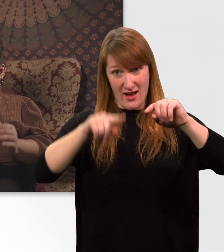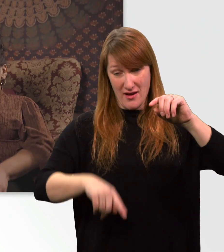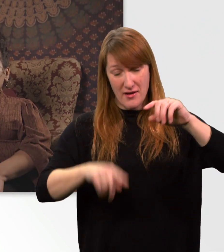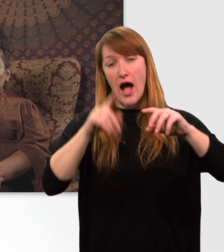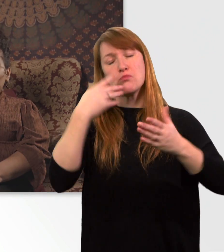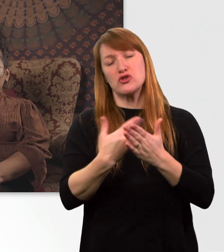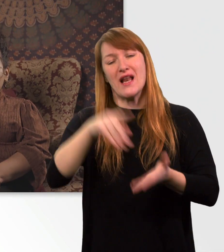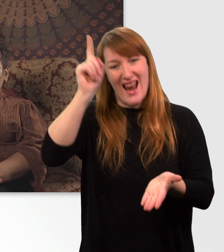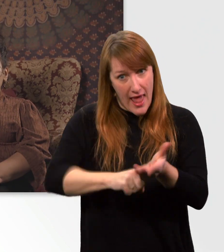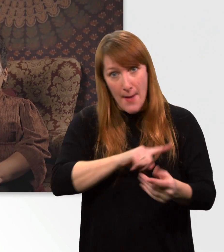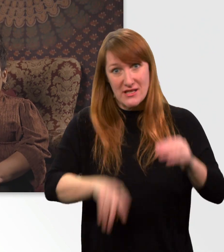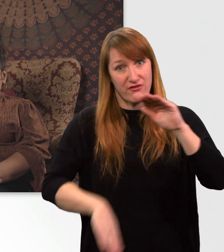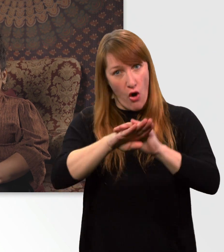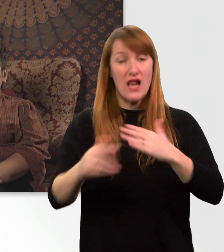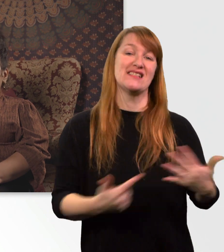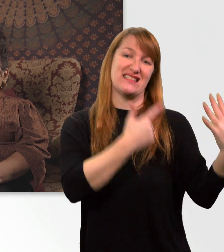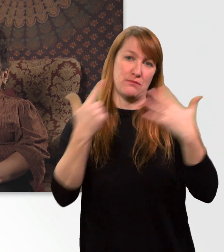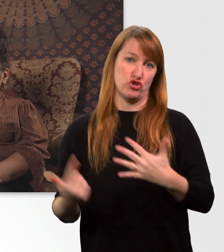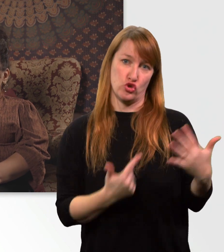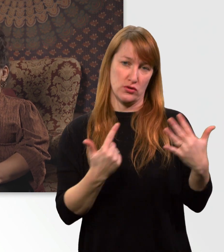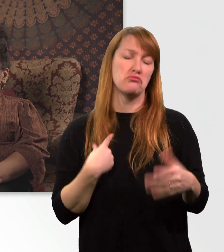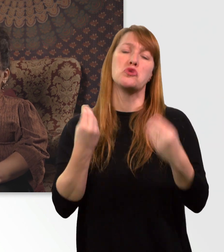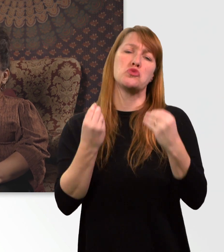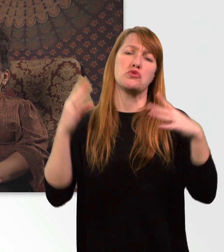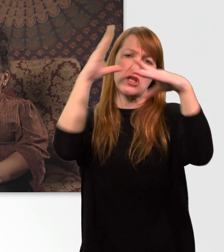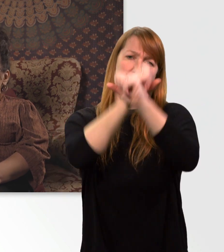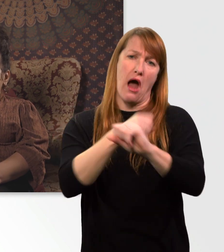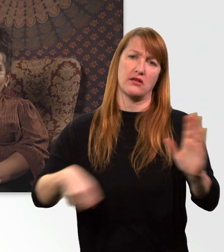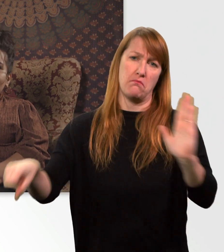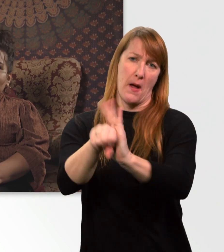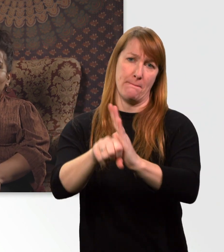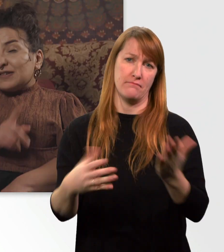Ich mach das meistens in der Nacht. Oder, wenn ichs mal verpeile, zwischendurch.